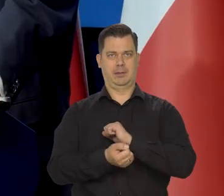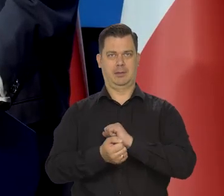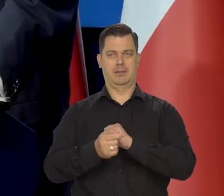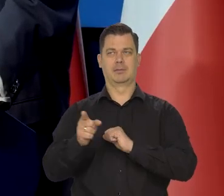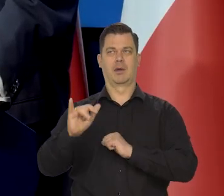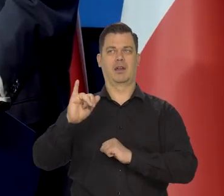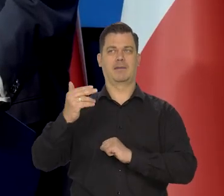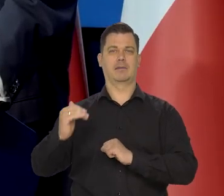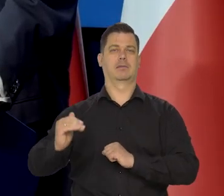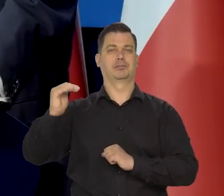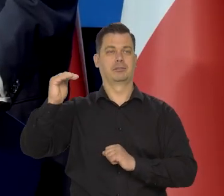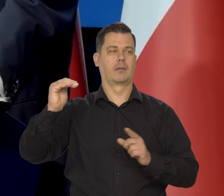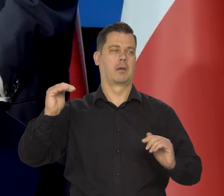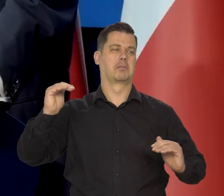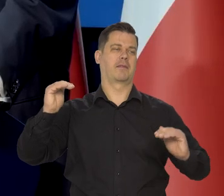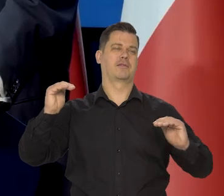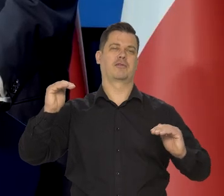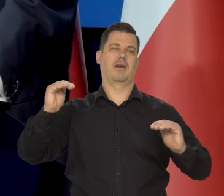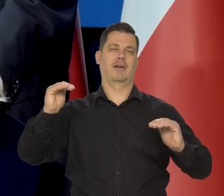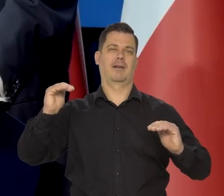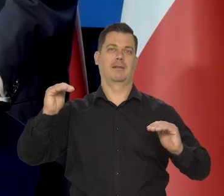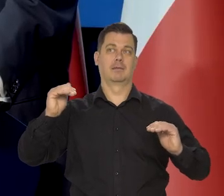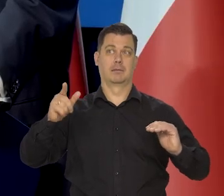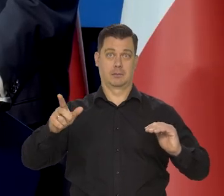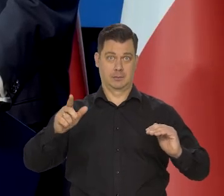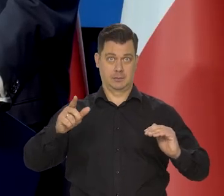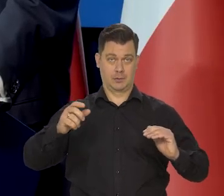są wolniejsze, ale to nie znaczy, że poziom życia radykalnie spadł.